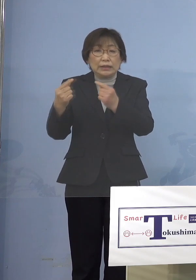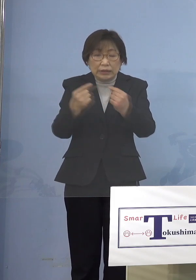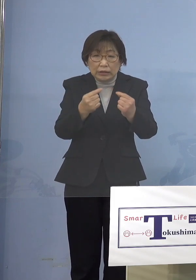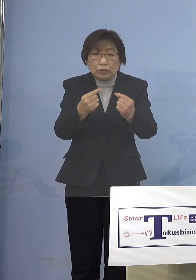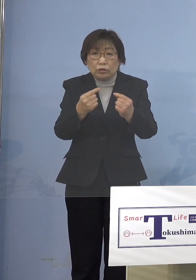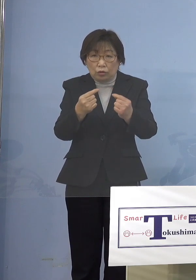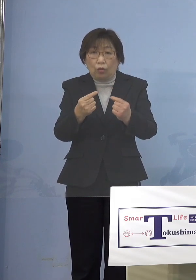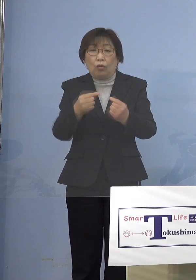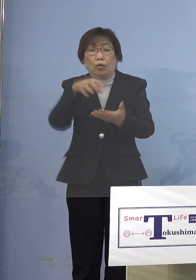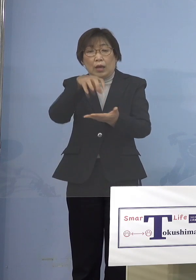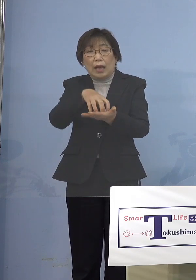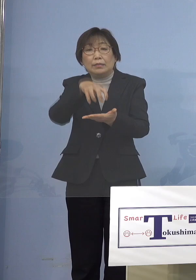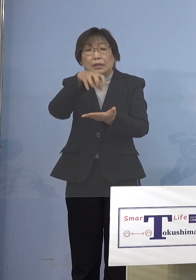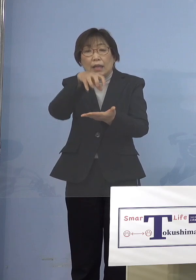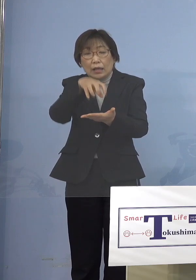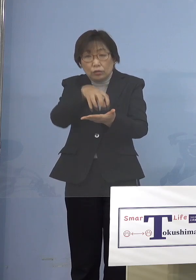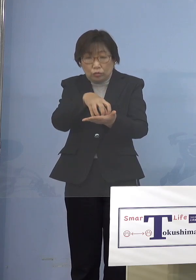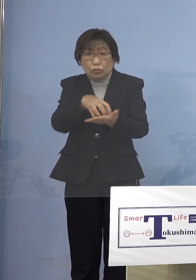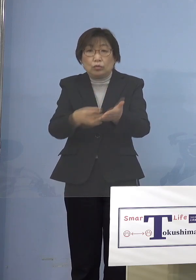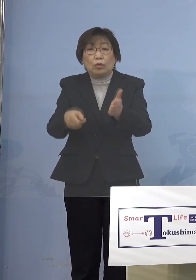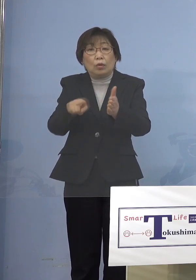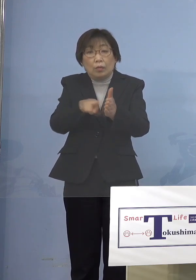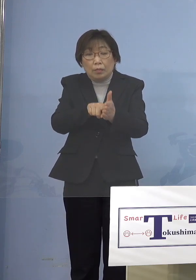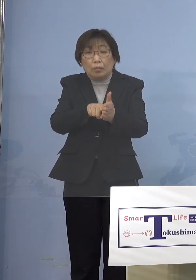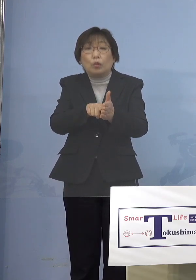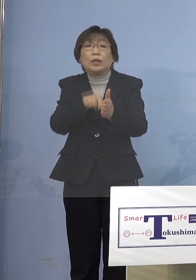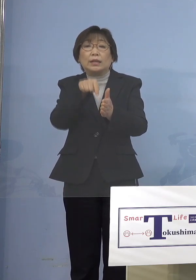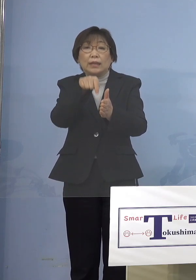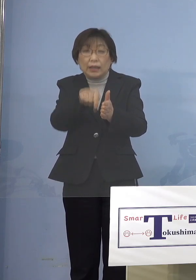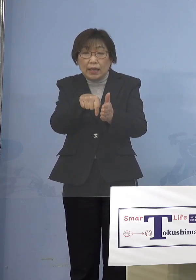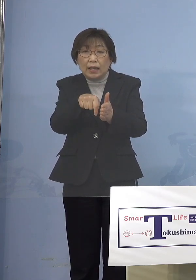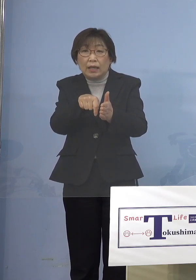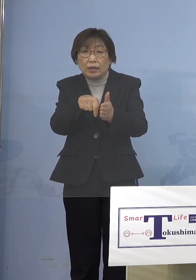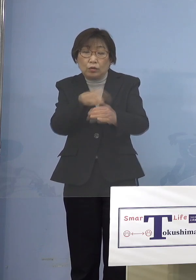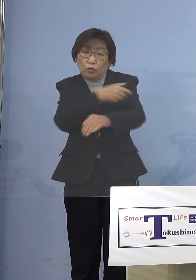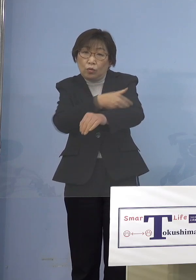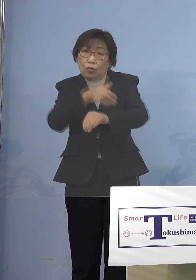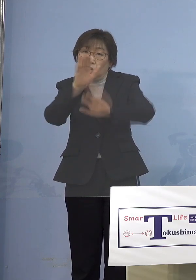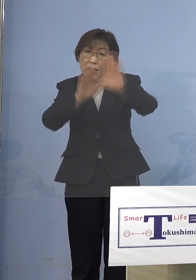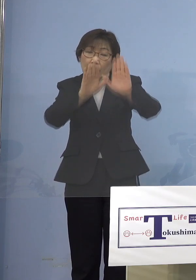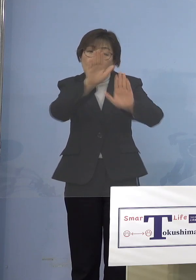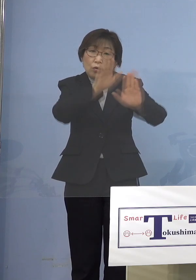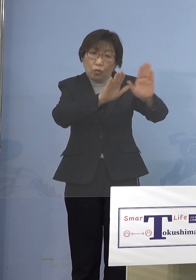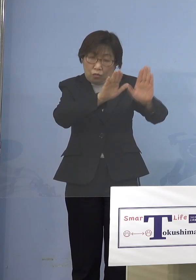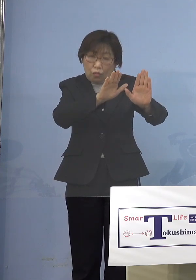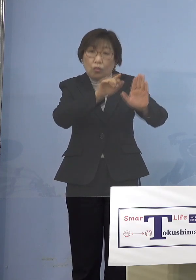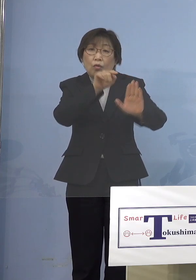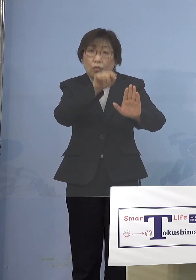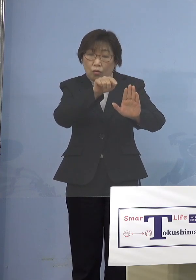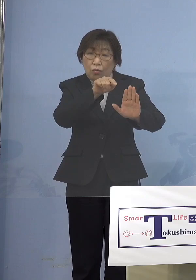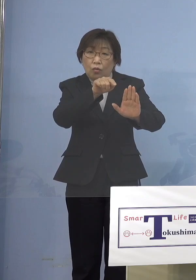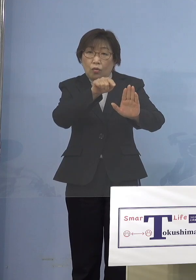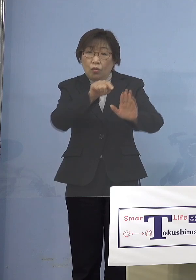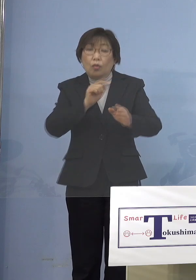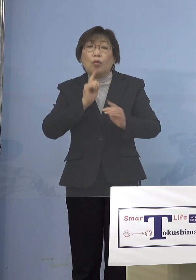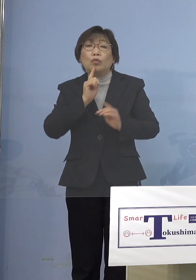ということでここのところずっと その傾向ね、確かにご意見として 「もっと早く言ってくれたら よかったらいいじゃないか」という